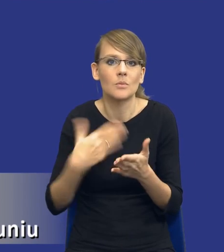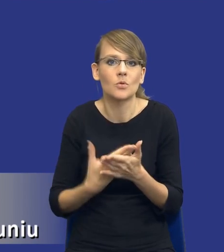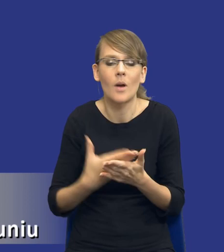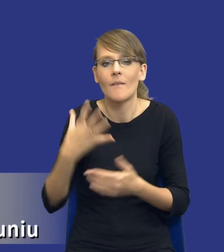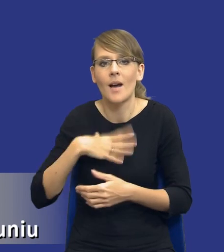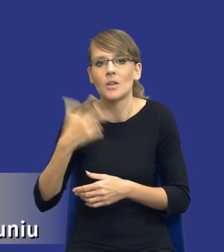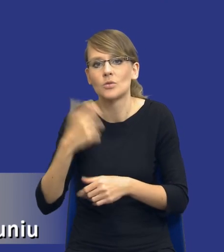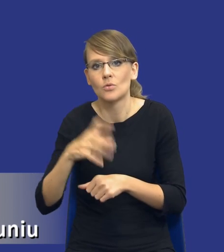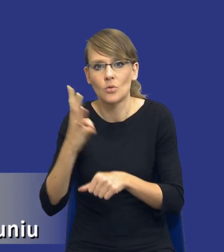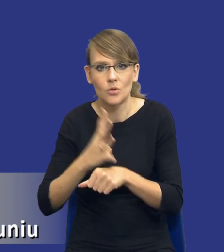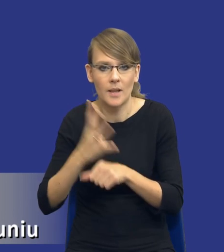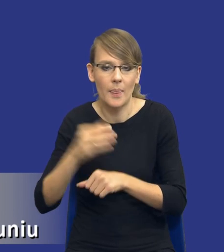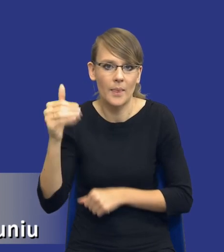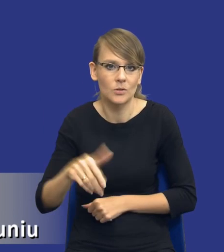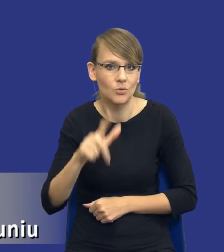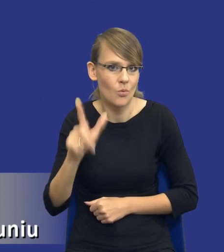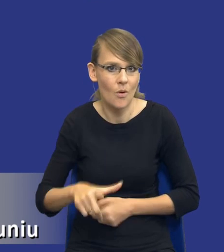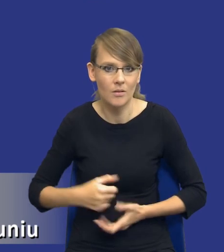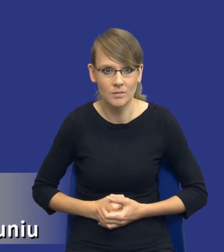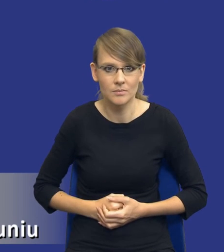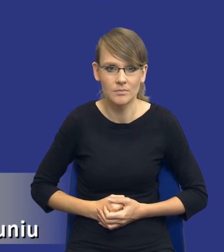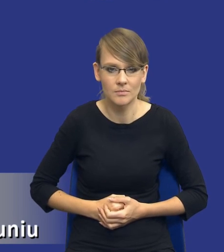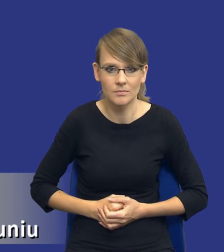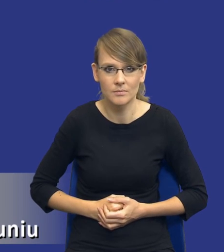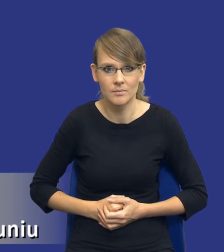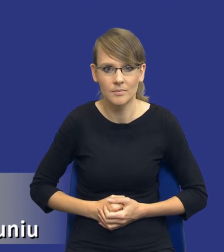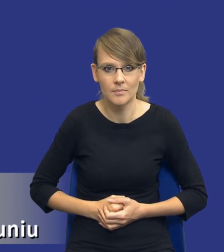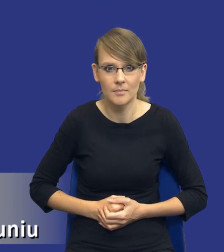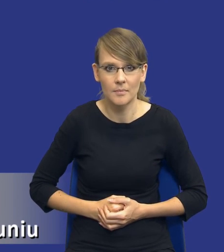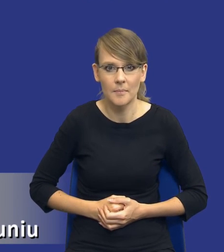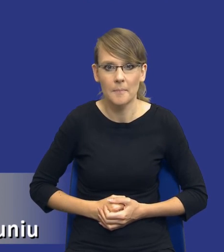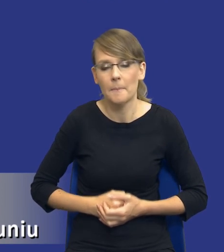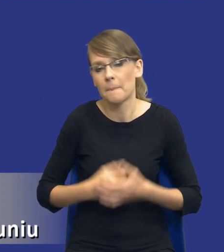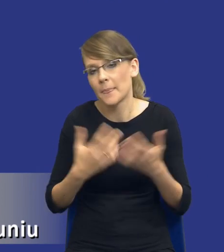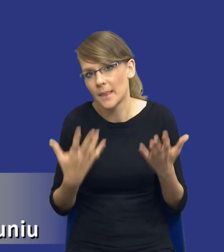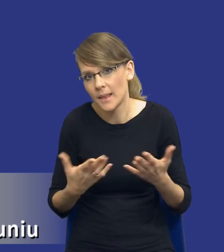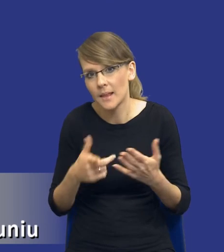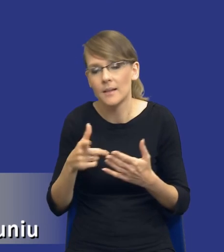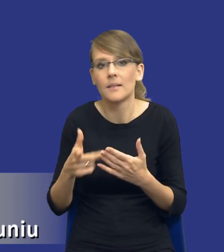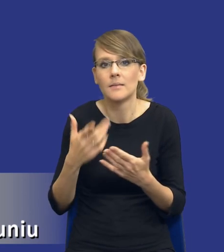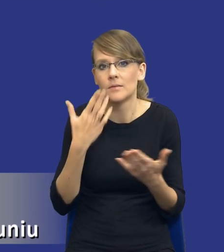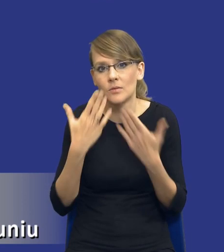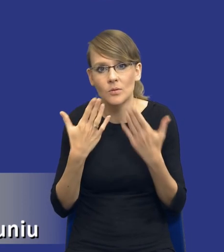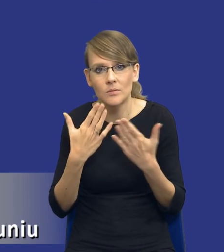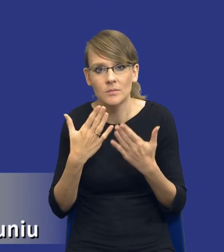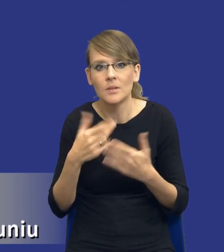140 tysięcy złotych. W związku z tym no wydaje się, że jakby jest to rozsądne.